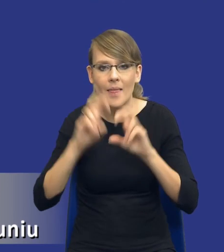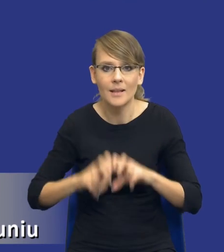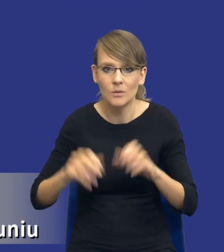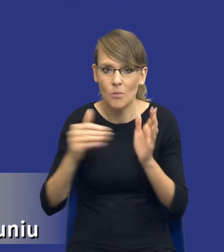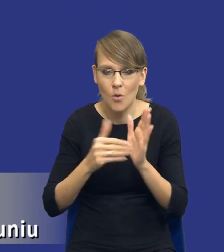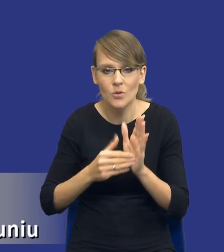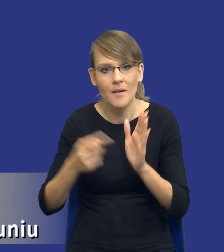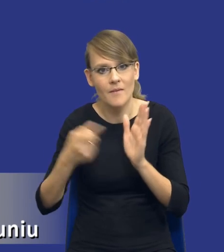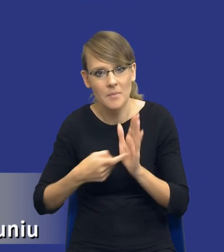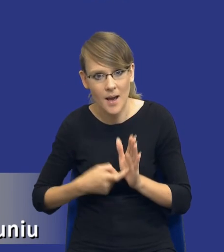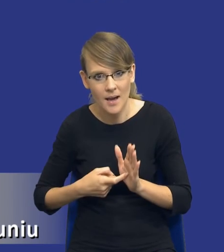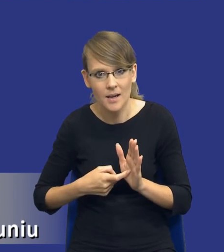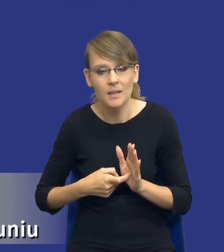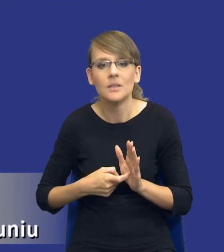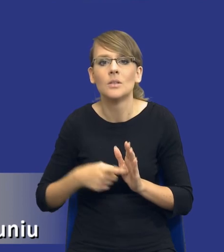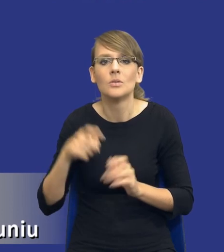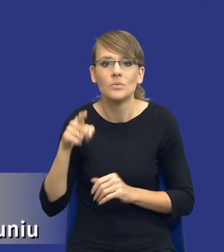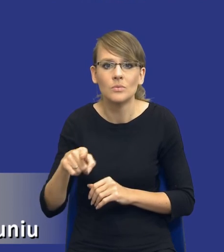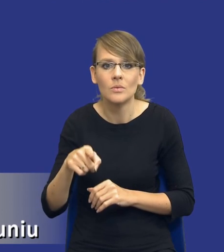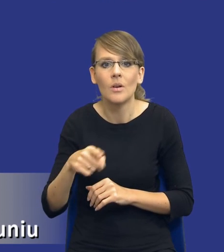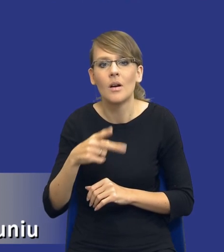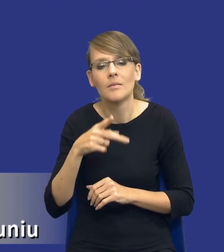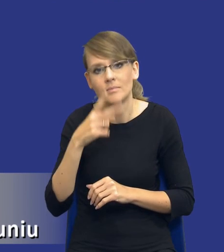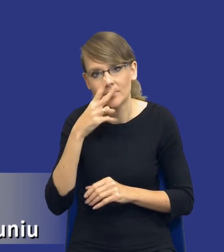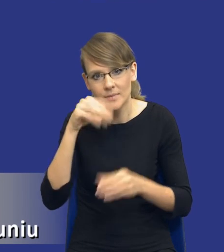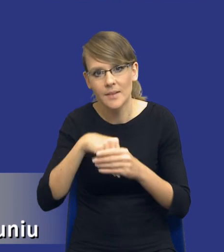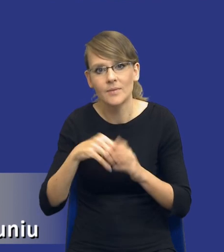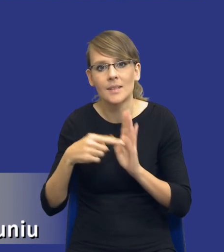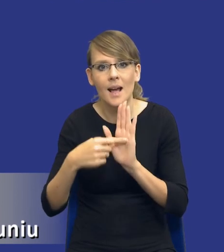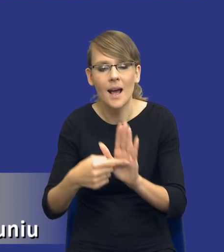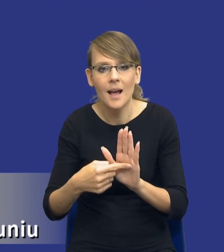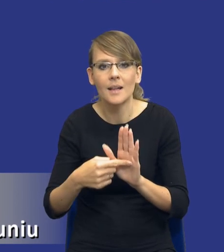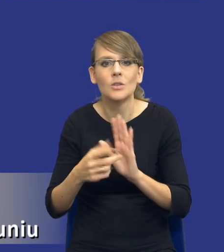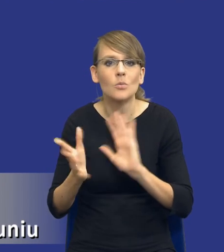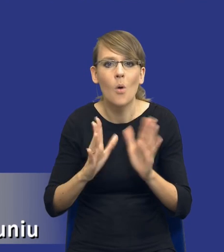to jest wskazanie pewnego rodzaju standardu postępowania zamawiającego.